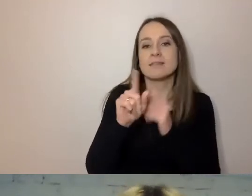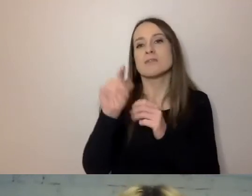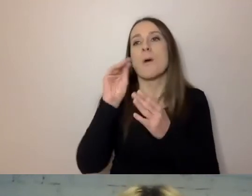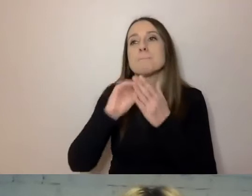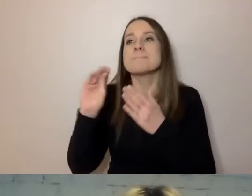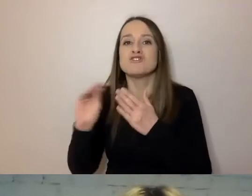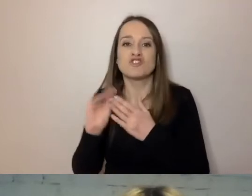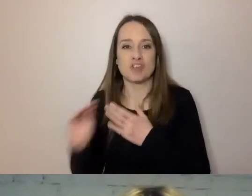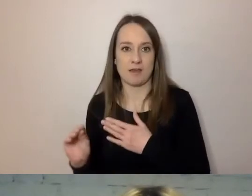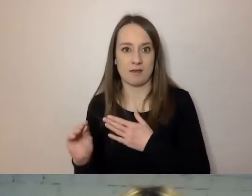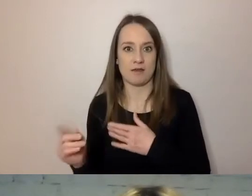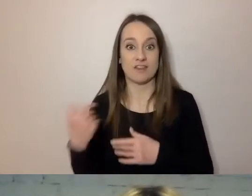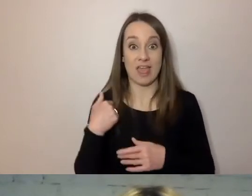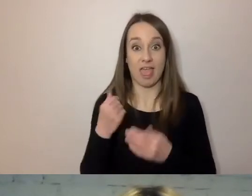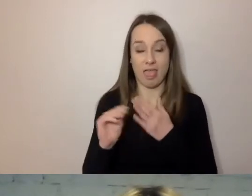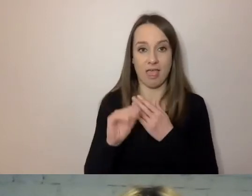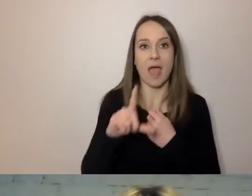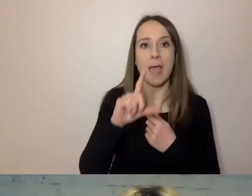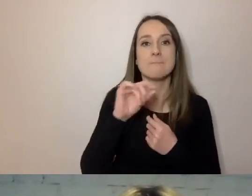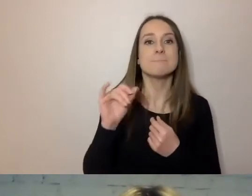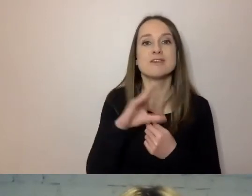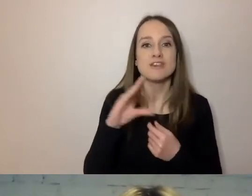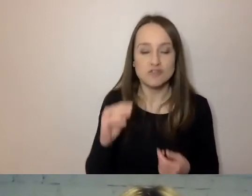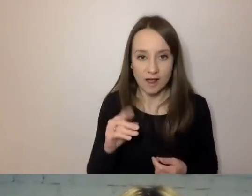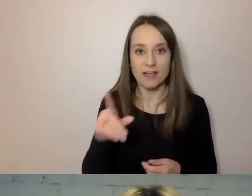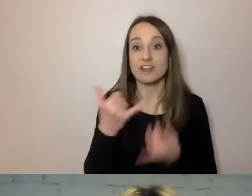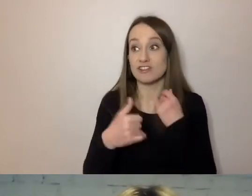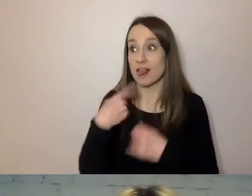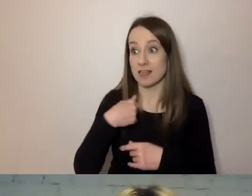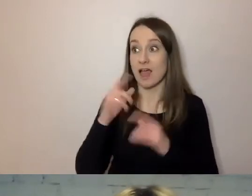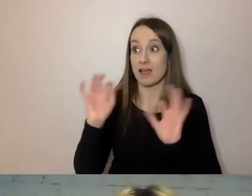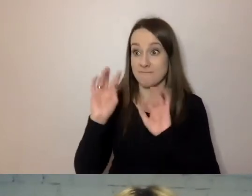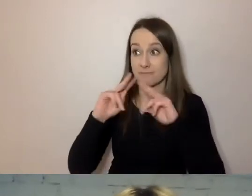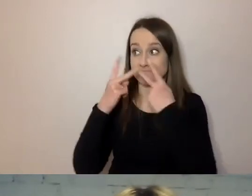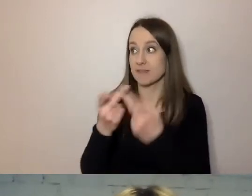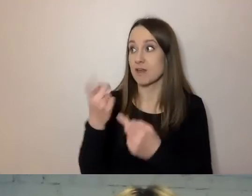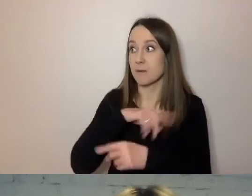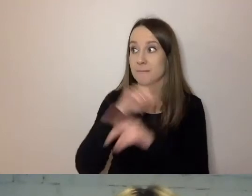informujemy państwa o czymś - to zaczynamy informować.